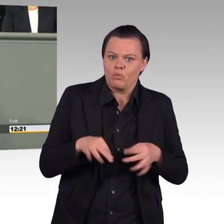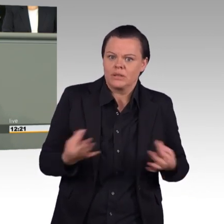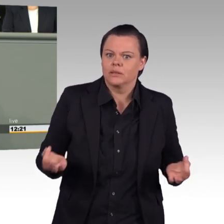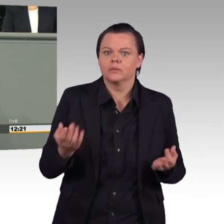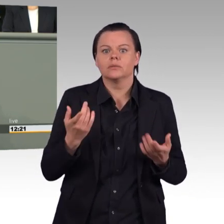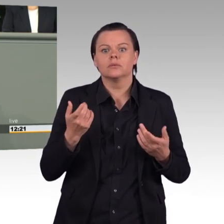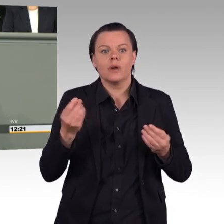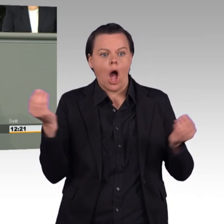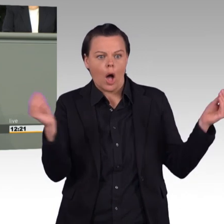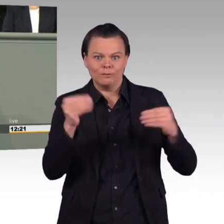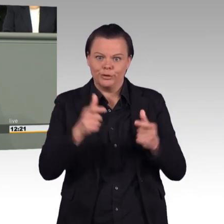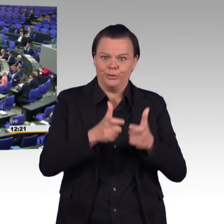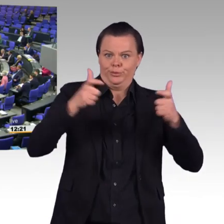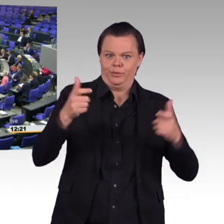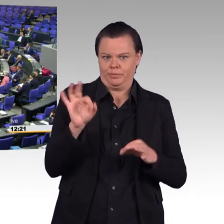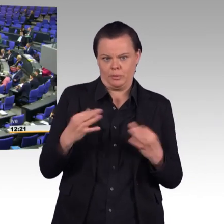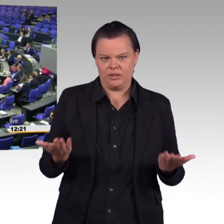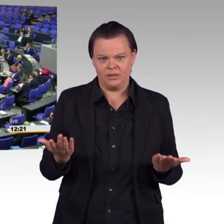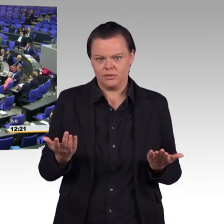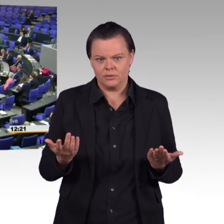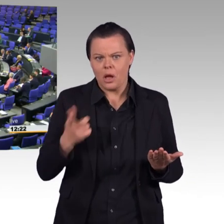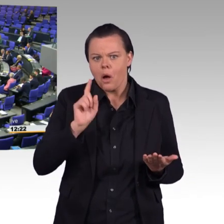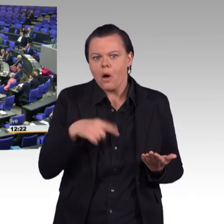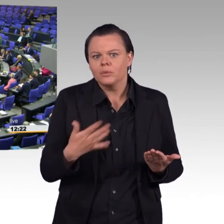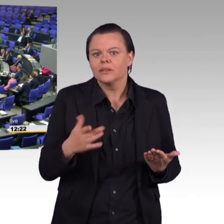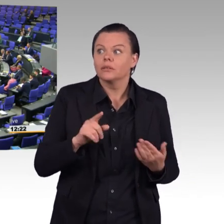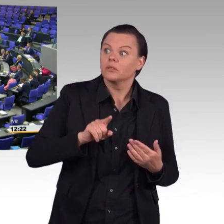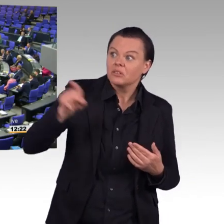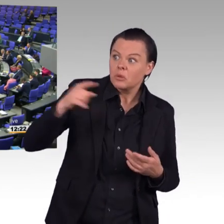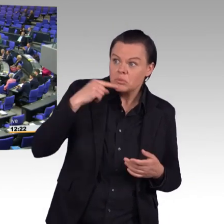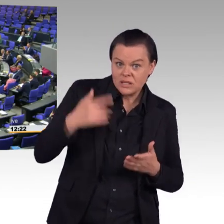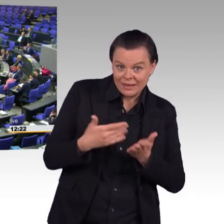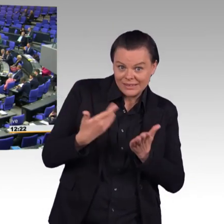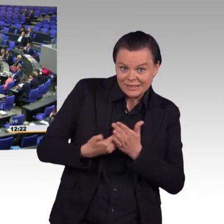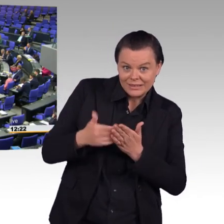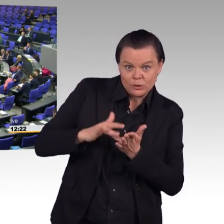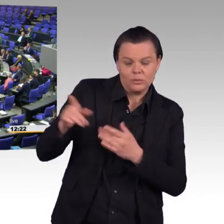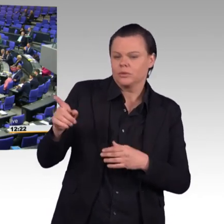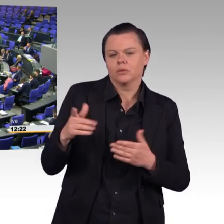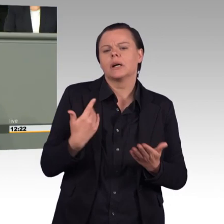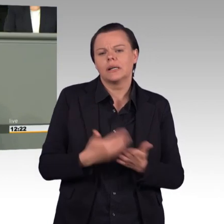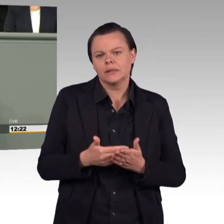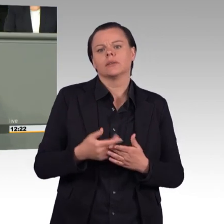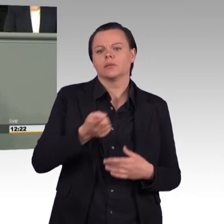(Beifall) Es geht, Sie gehen wieder in die völlig falsche Richtung.